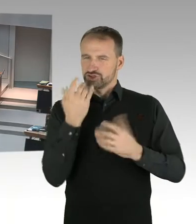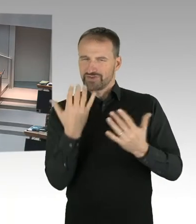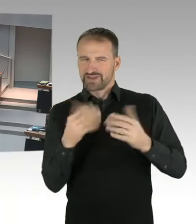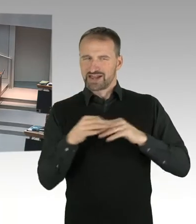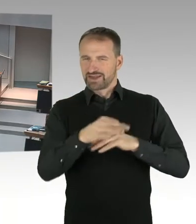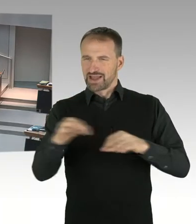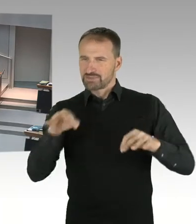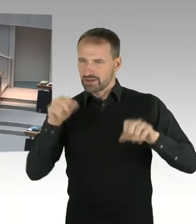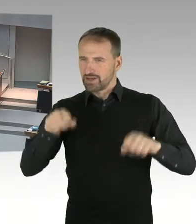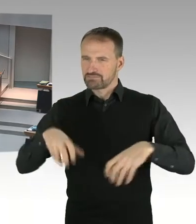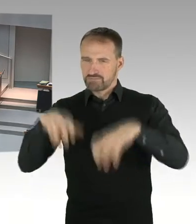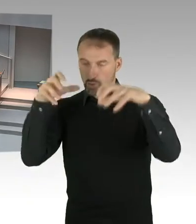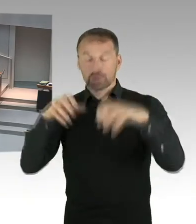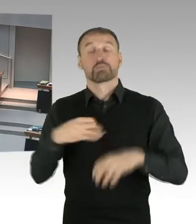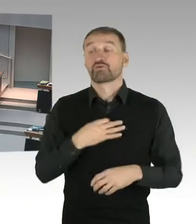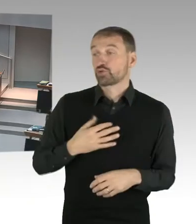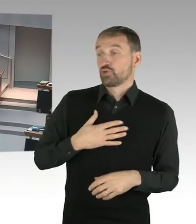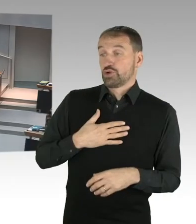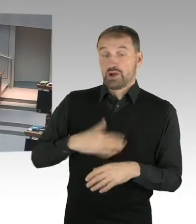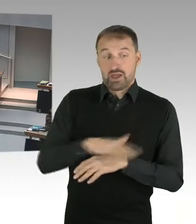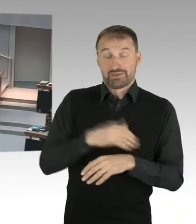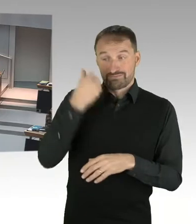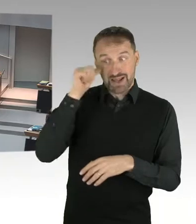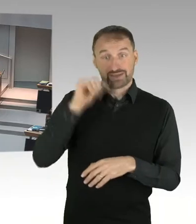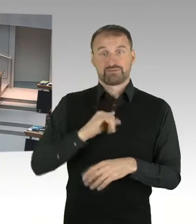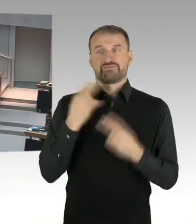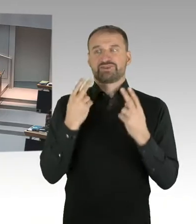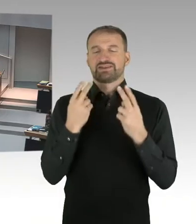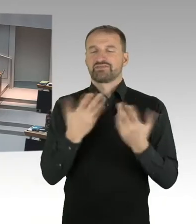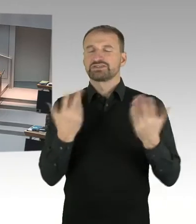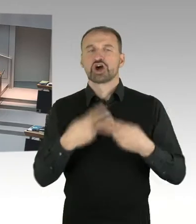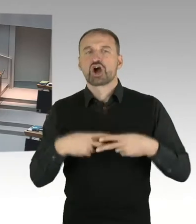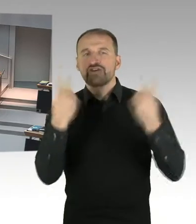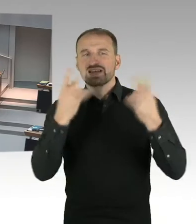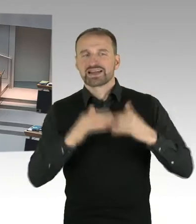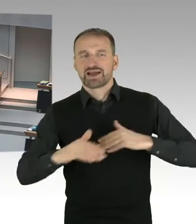Was passiert mit Wohnungsbau und anderen Nutzung, jenseits touristischer Nutzung.